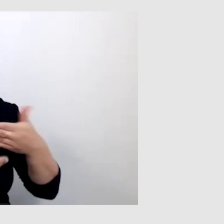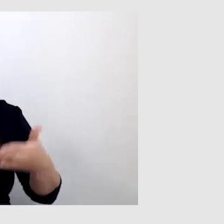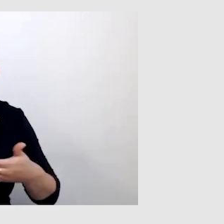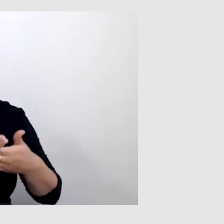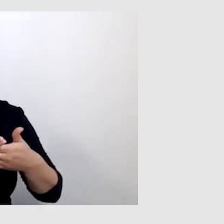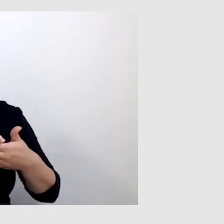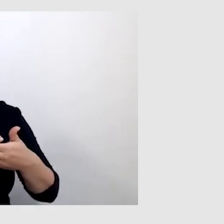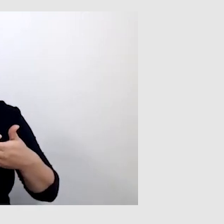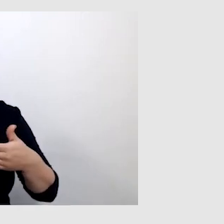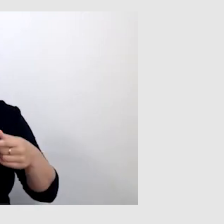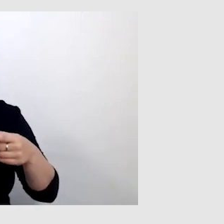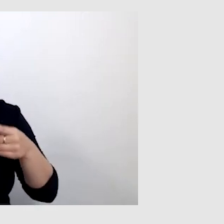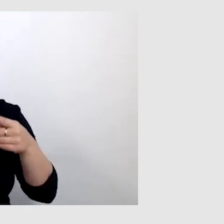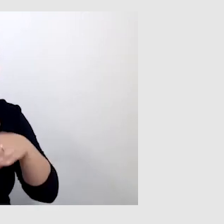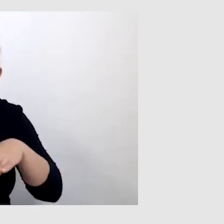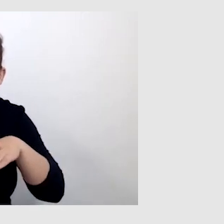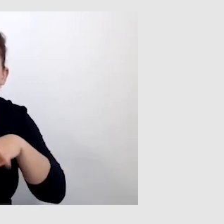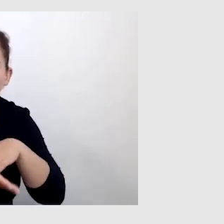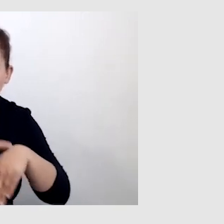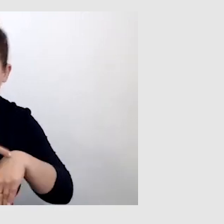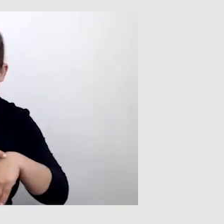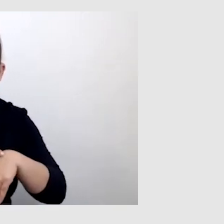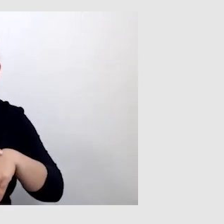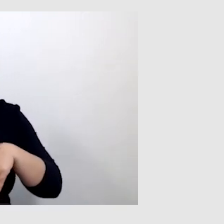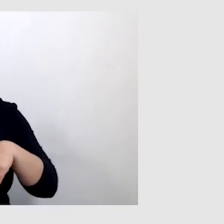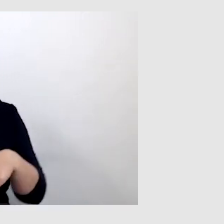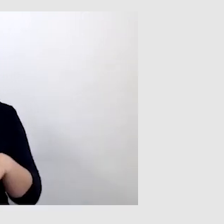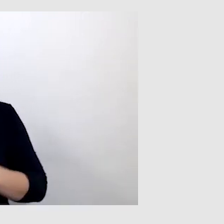że on jest z pewnym opóźnieniem. Ale to wynika z tego,